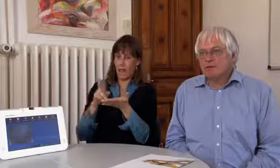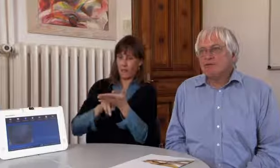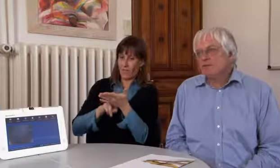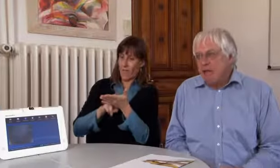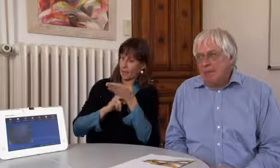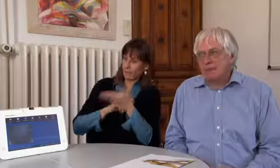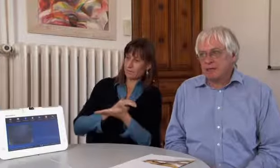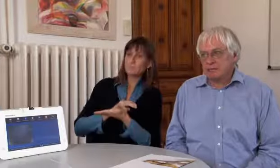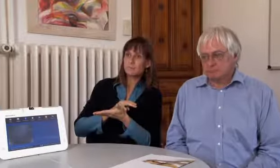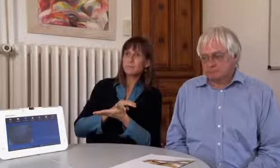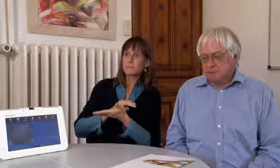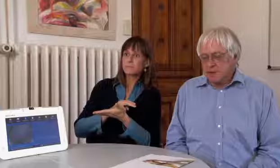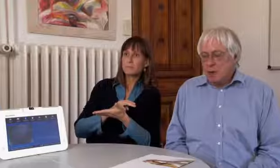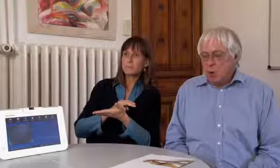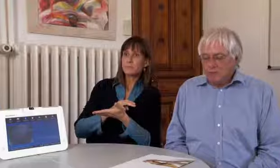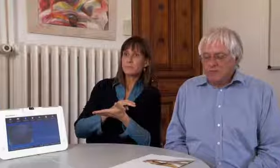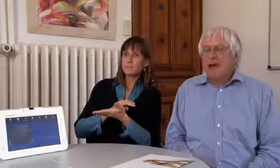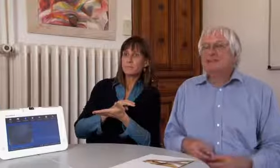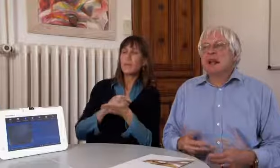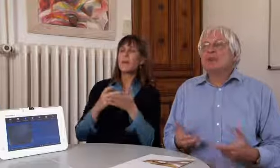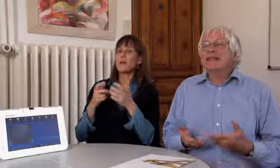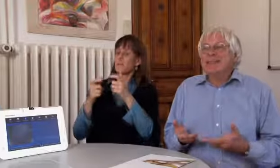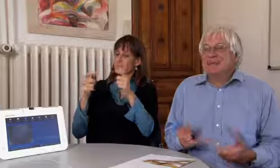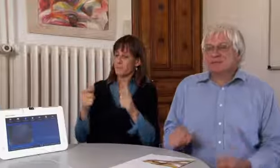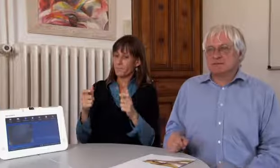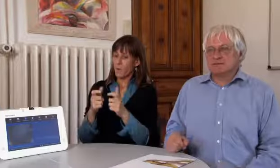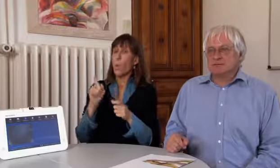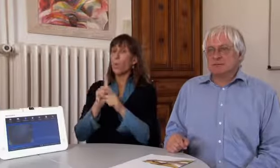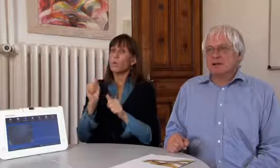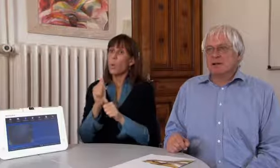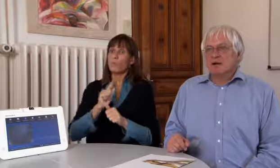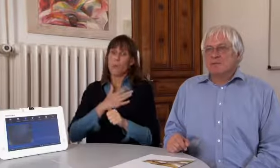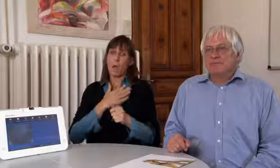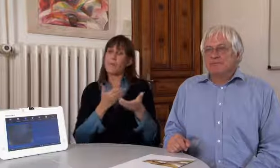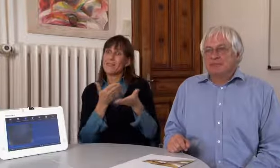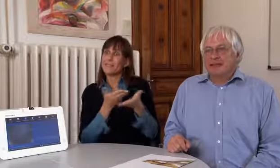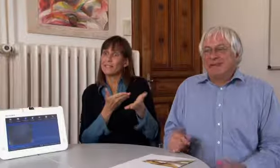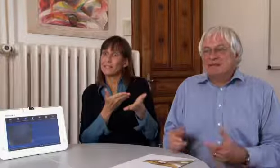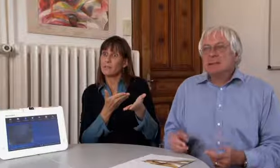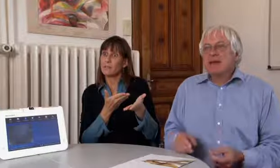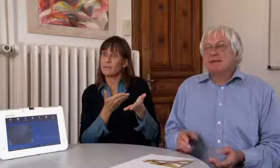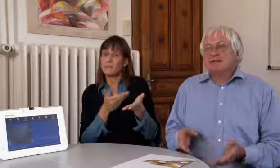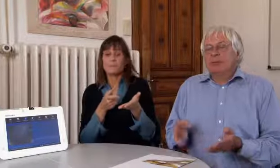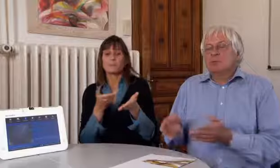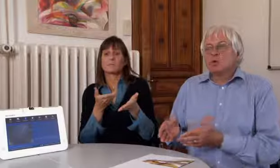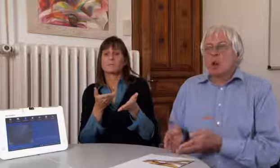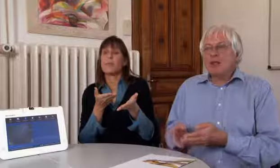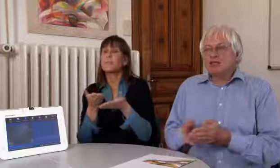zum Beispiel das VPAD, und es braucht einen Dienst.